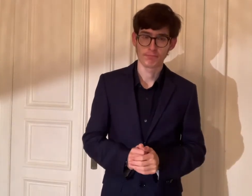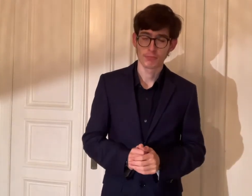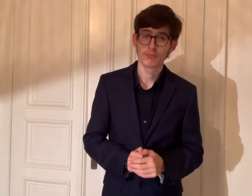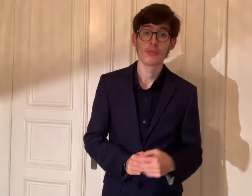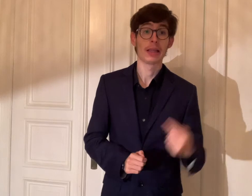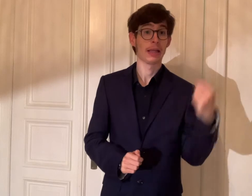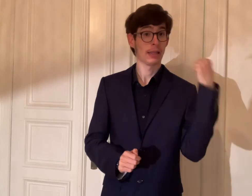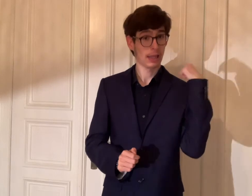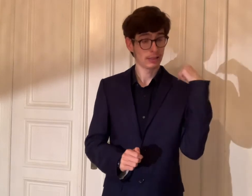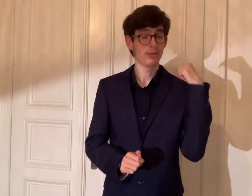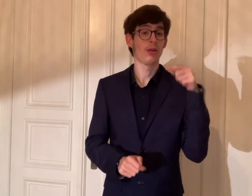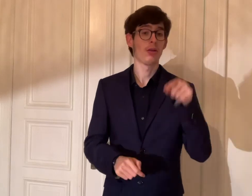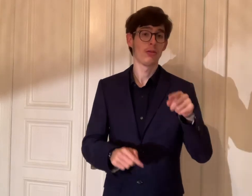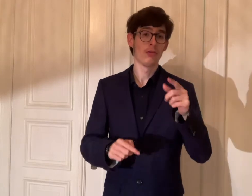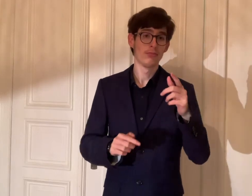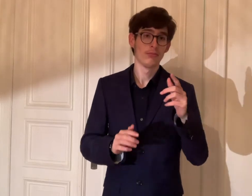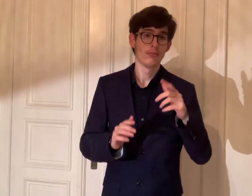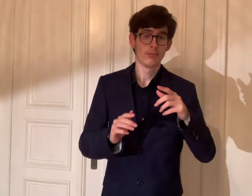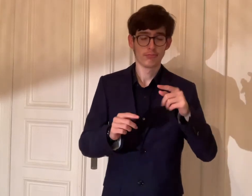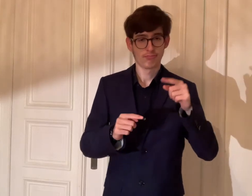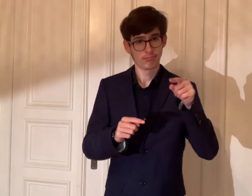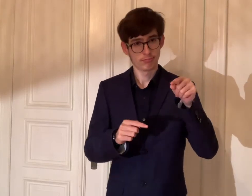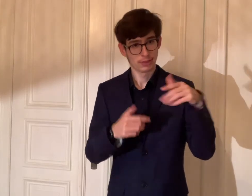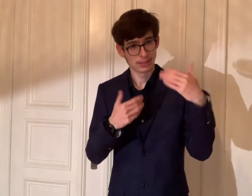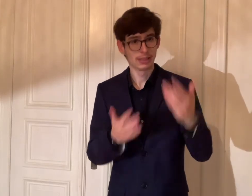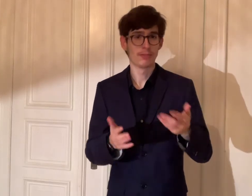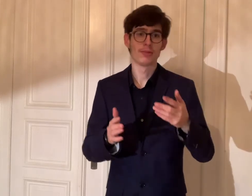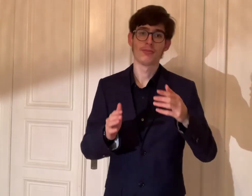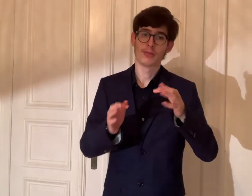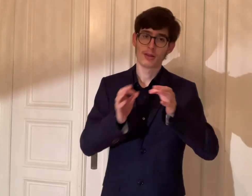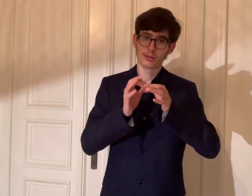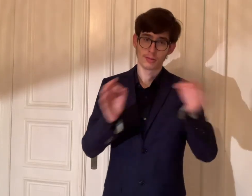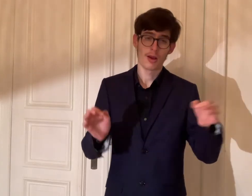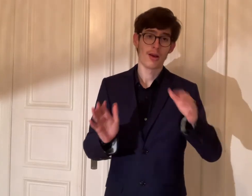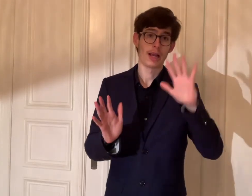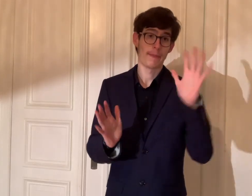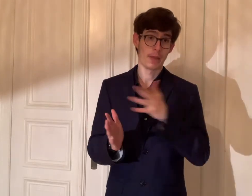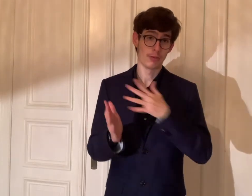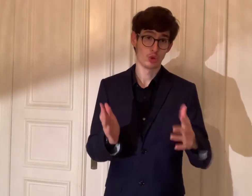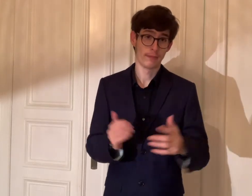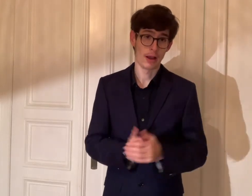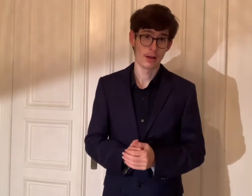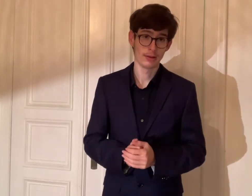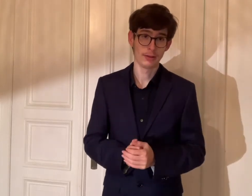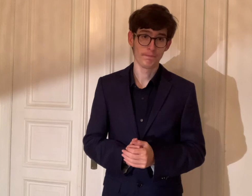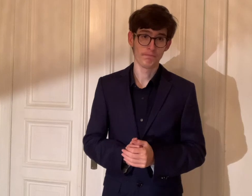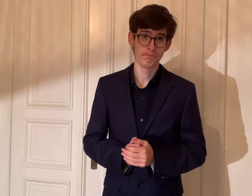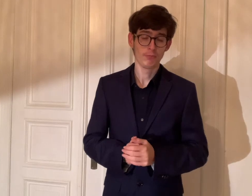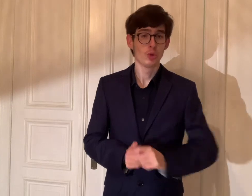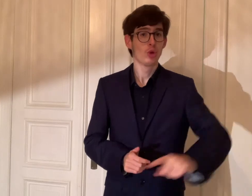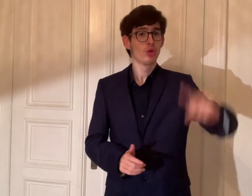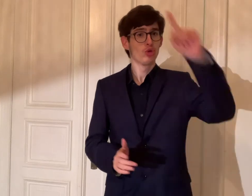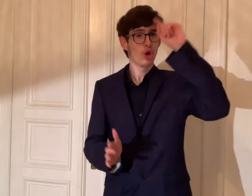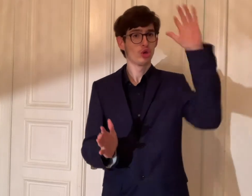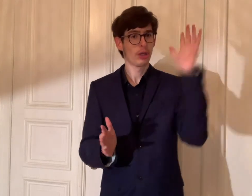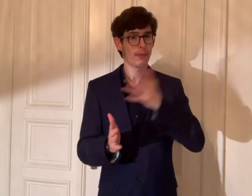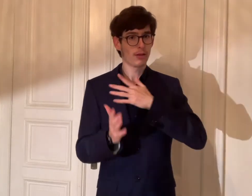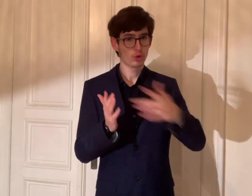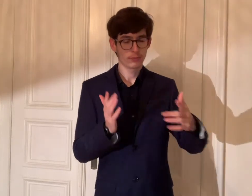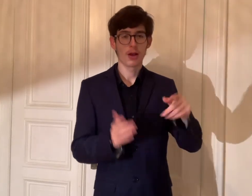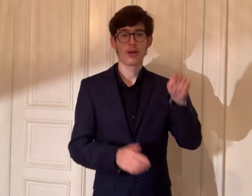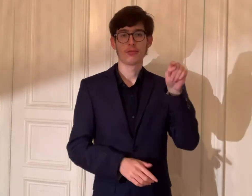Gestern gab es der Tag der Gebärdensprachen.